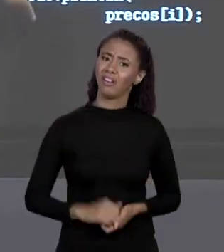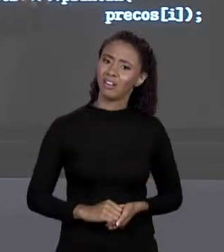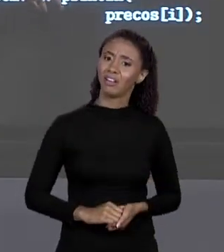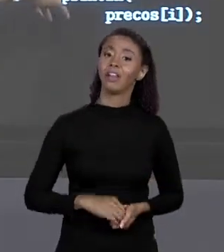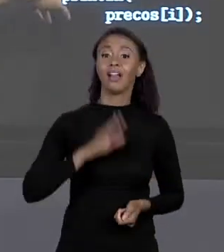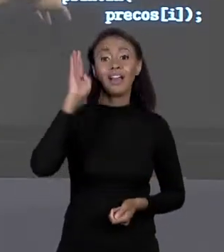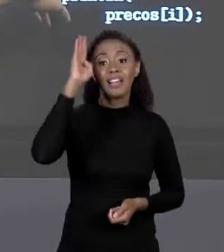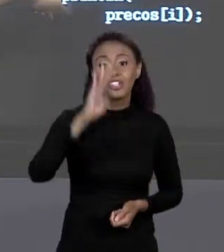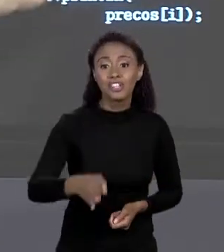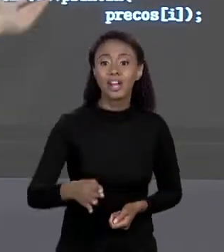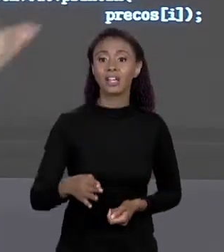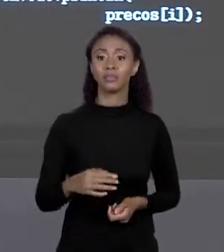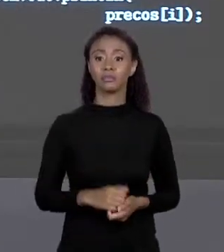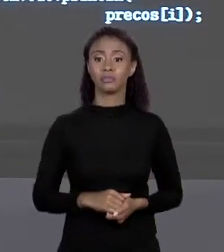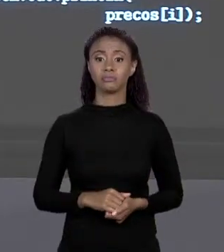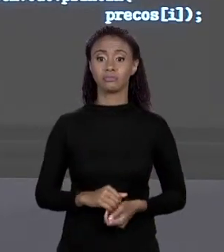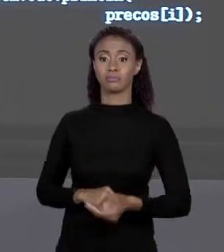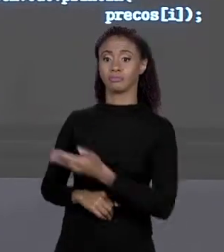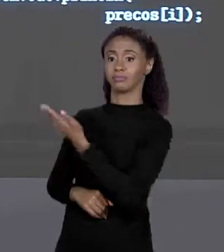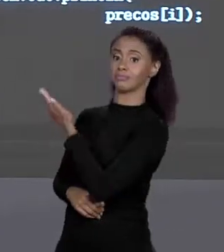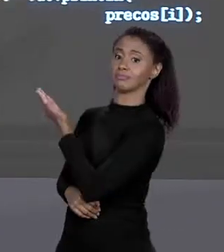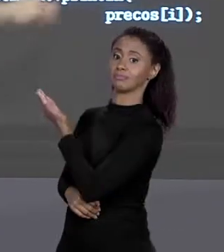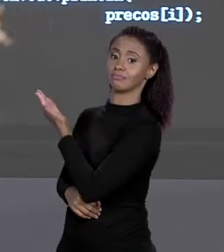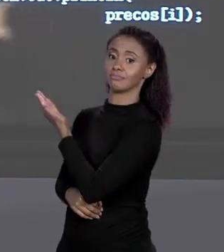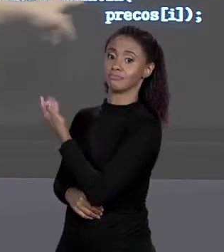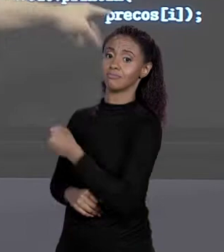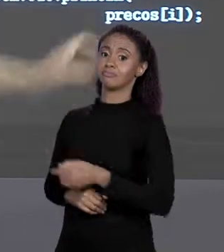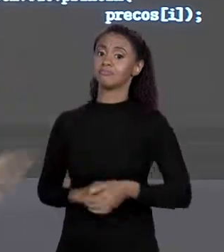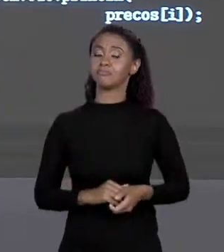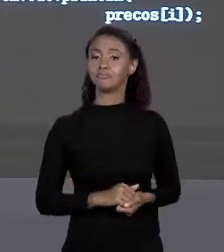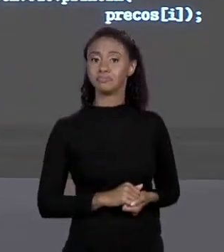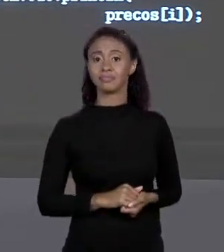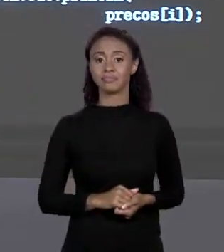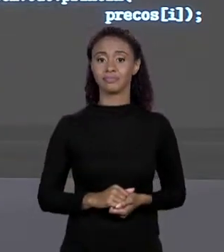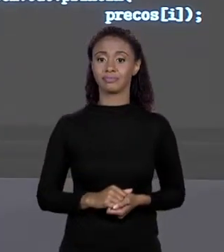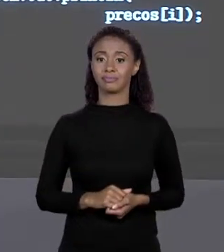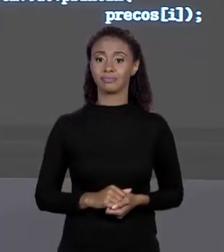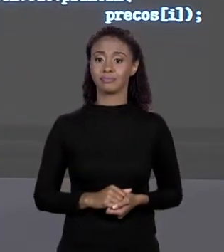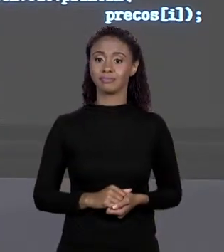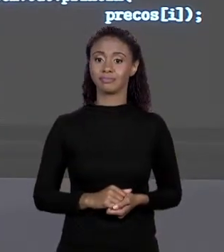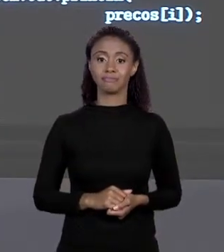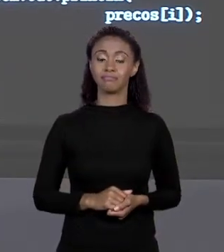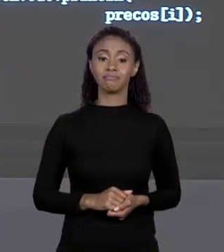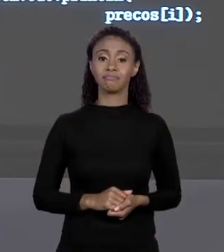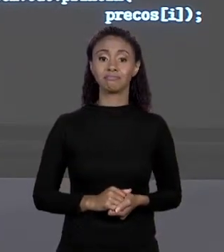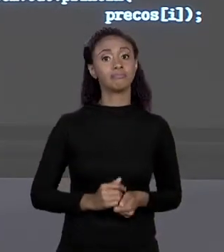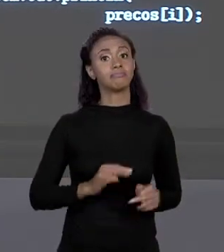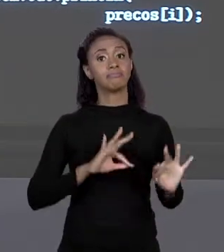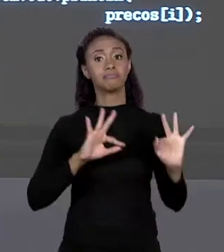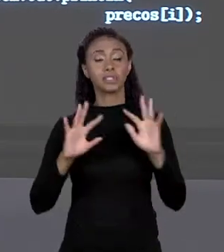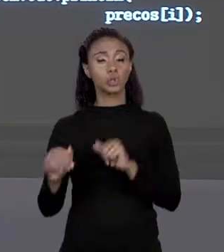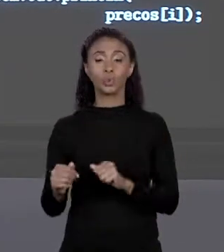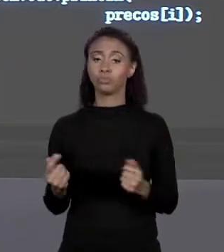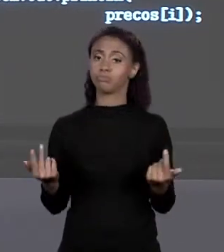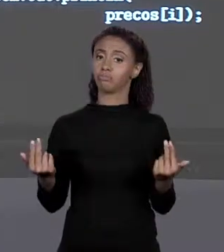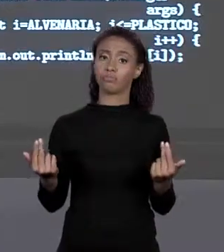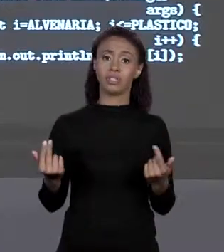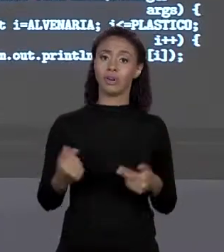DE 0 ATÉ 3, 3 É MENOR QUE 4, DE 1 EM 1, PRECINHO. OS DOIS FAZEM A MESMA COISA, "FOR"